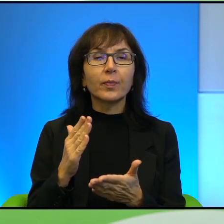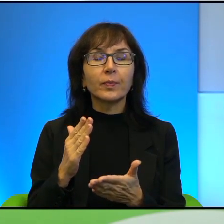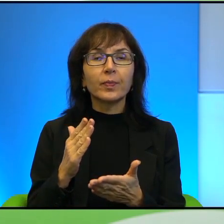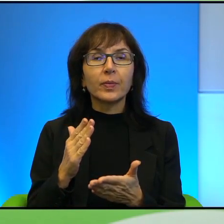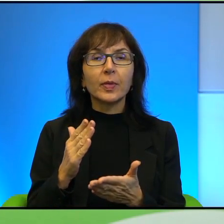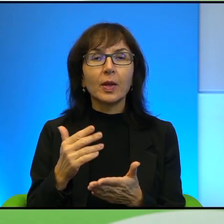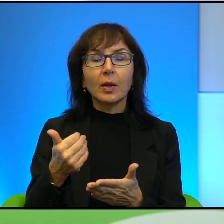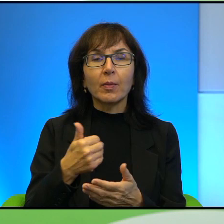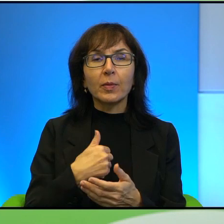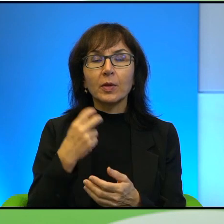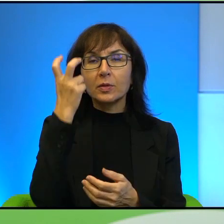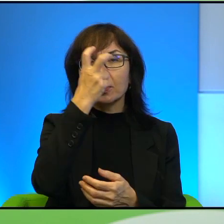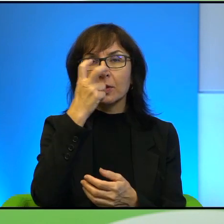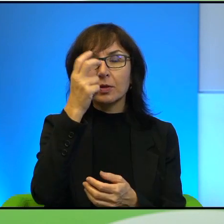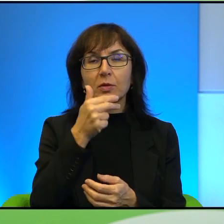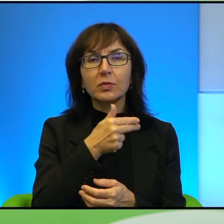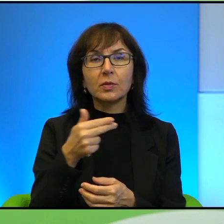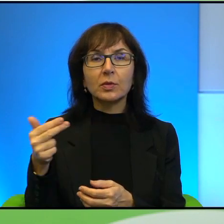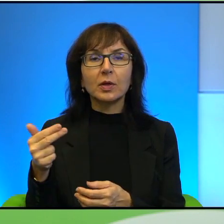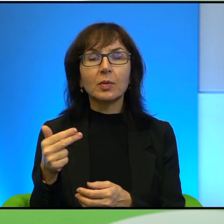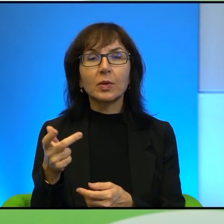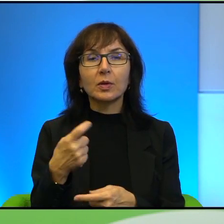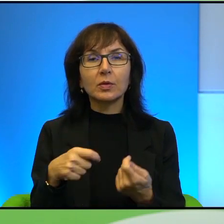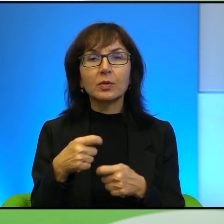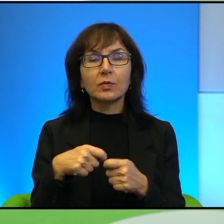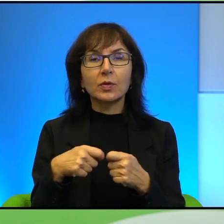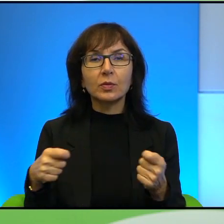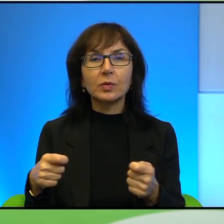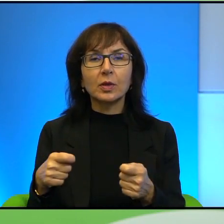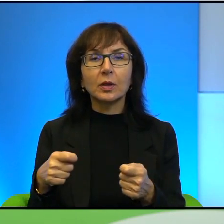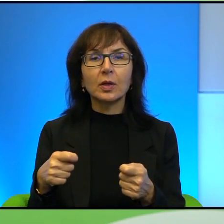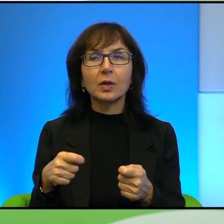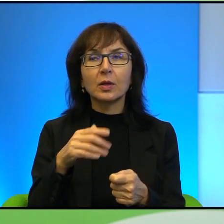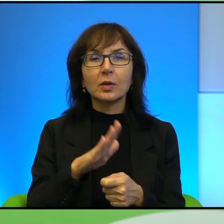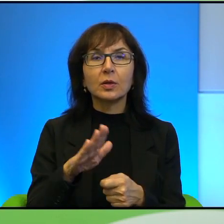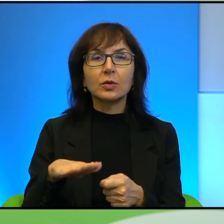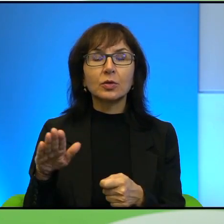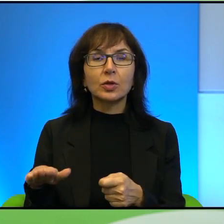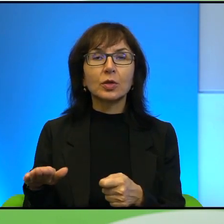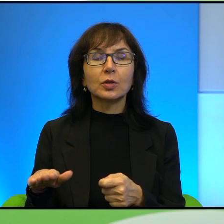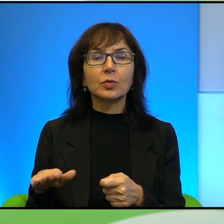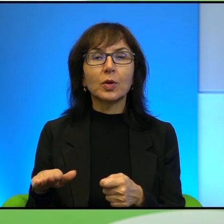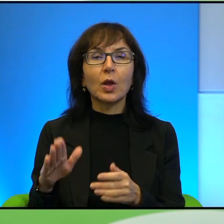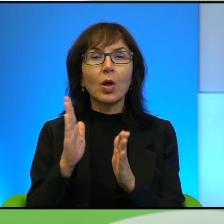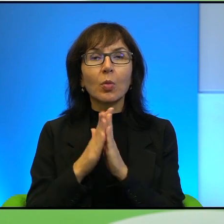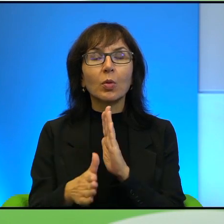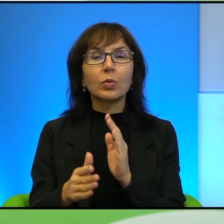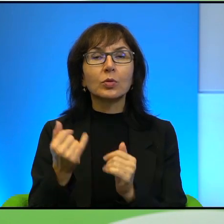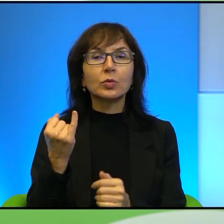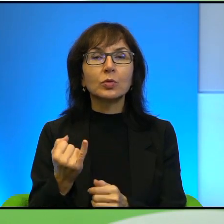Mnie zainteresował też temat taki związany z dziećmi generalnie, po prostu dziecko. Pan opisuje historię Mustafy,